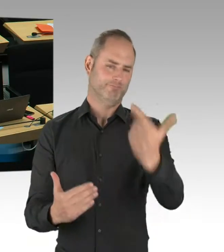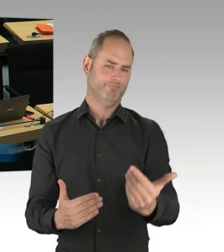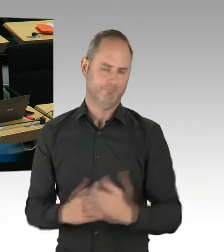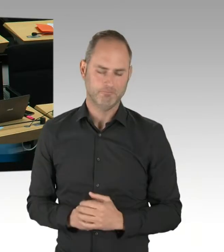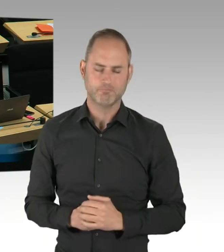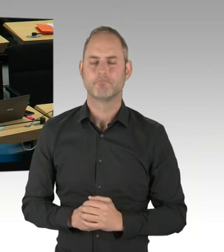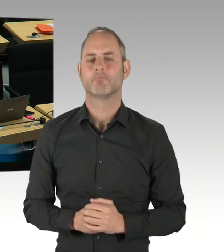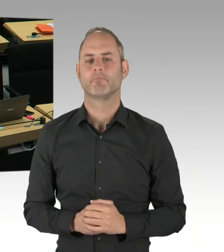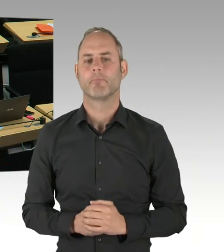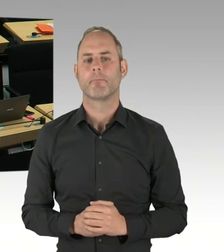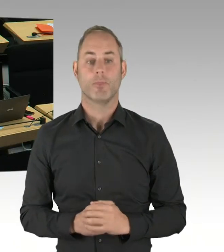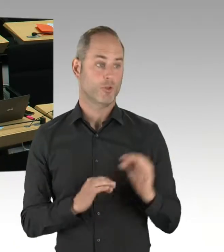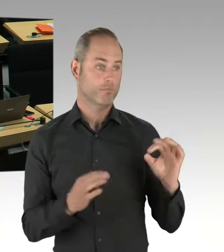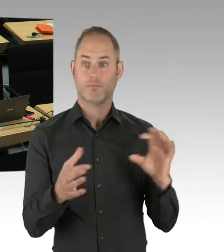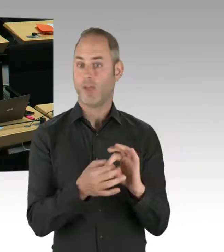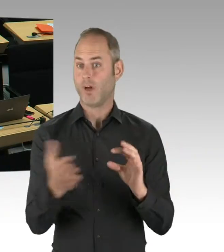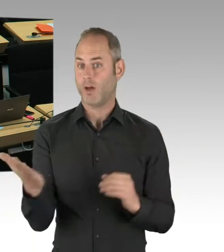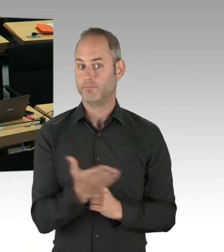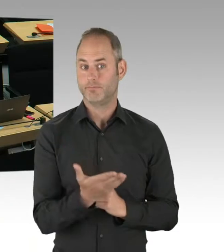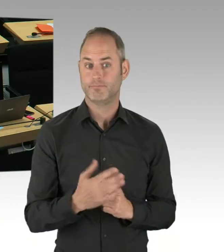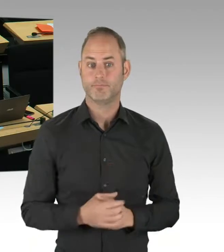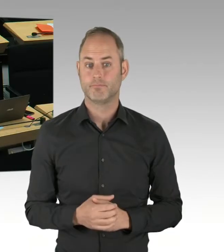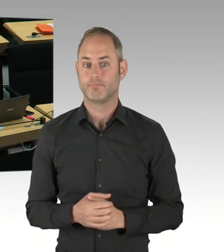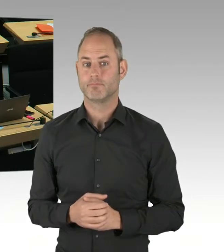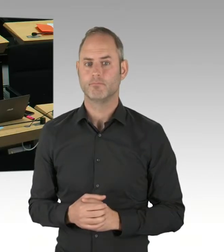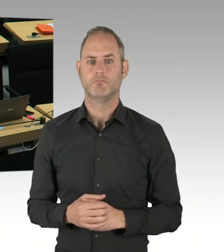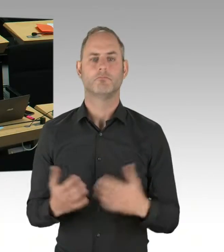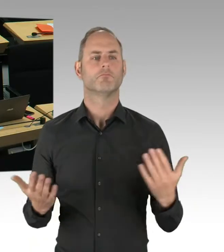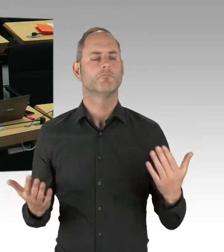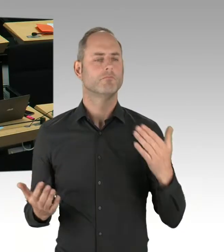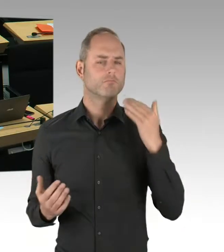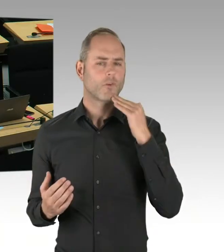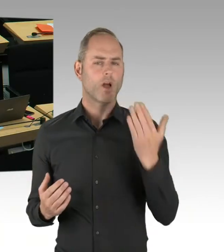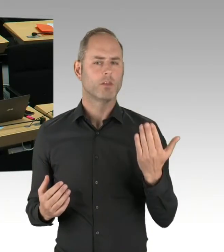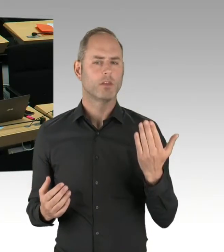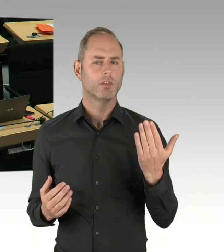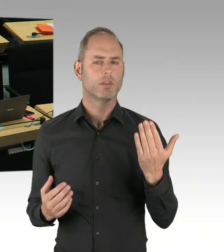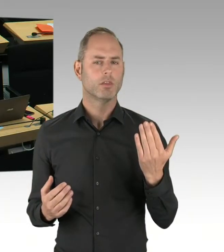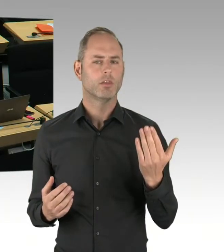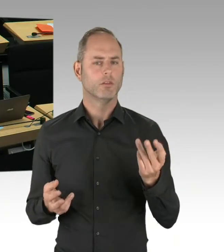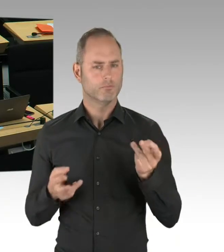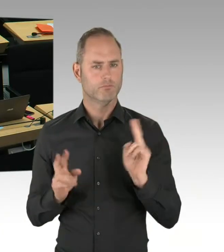und wann werden Sie willens und in der Lage sein, mit Ihrer Koalition eine gesetzliche Ermächtigungsgrundlage für den Einsatz zu schaffen,